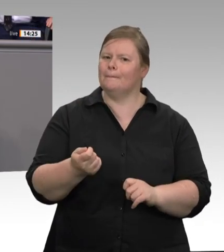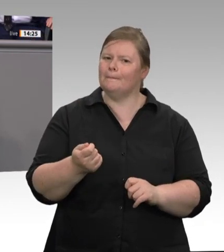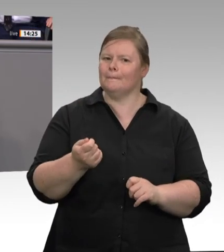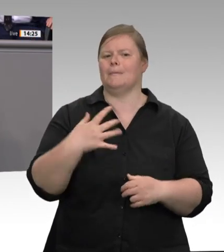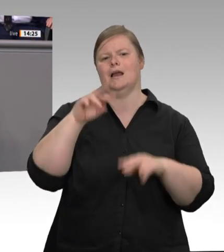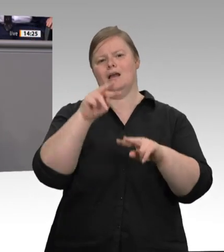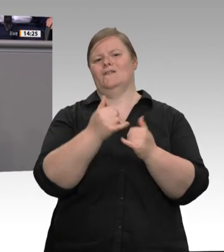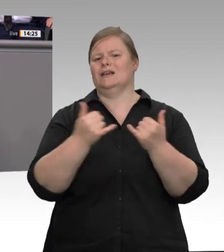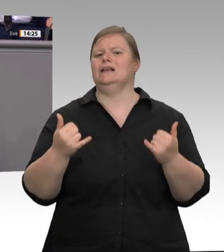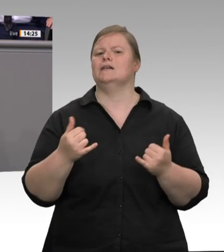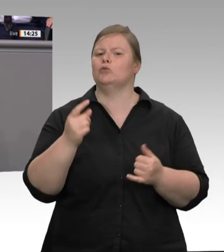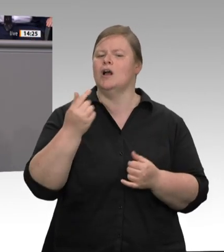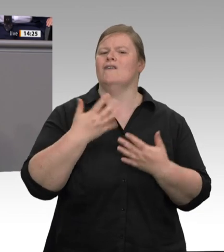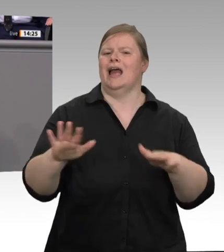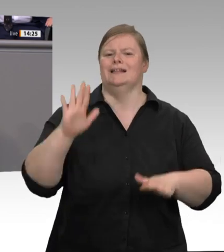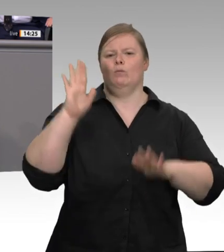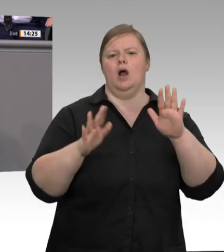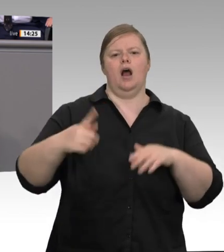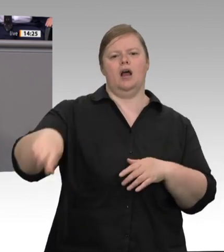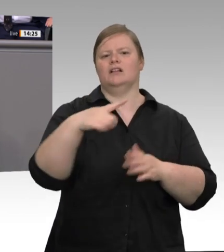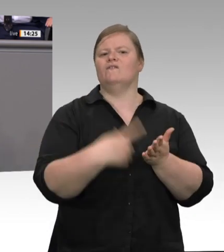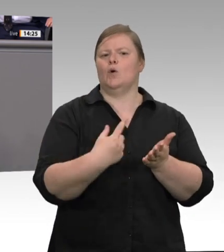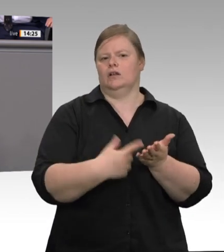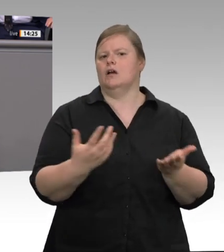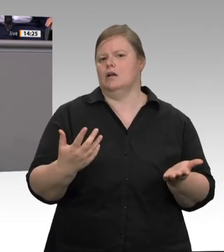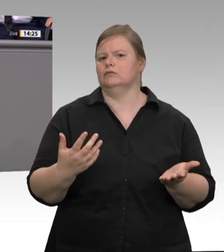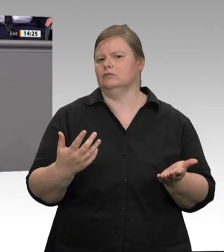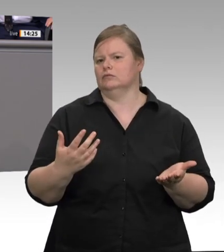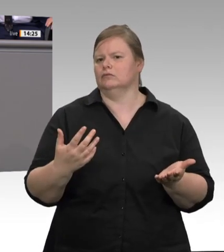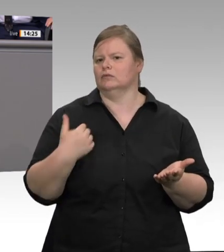schließlich: die Taskforce „Fleisch“ , die die Arbeit der Ebenen koordiniert.